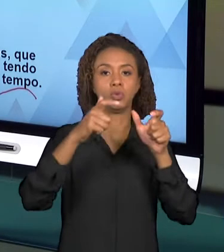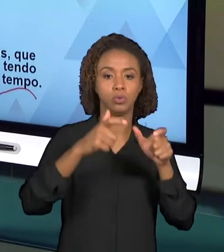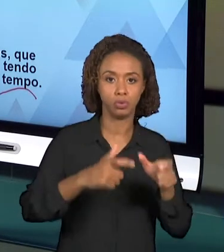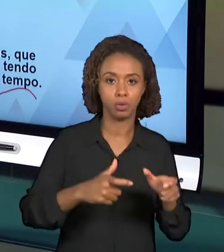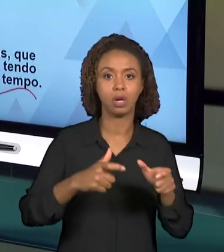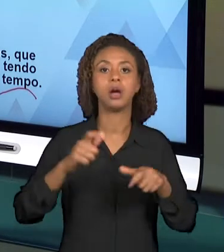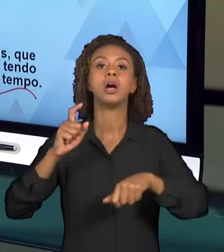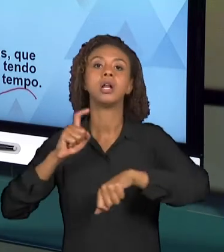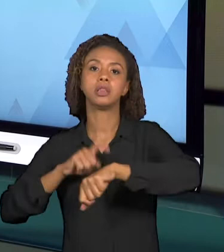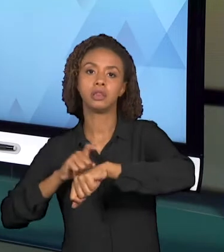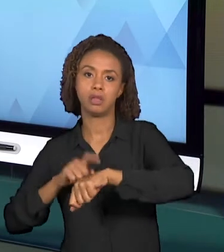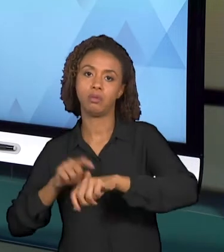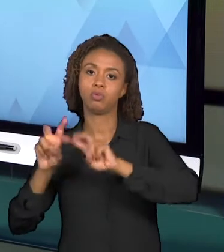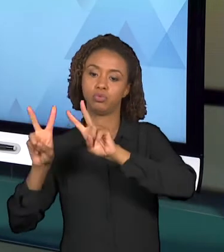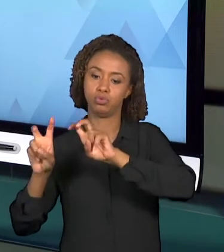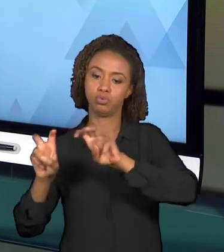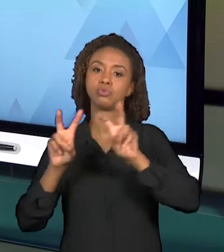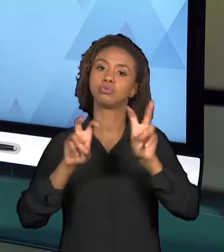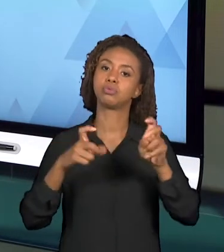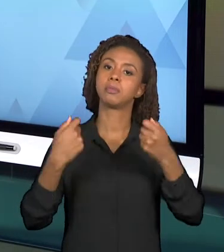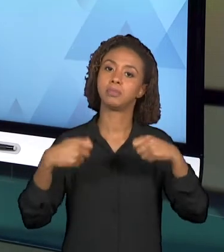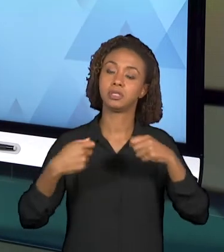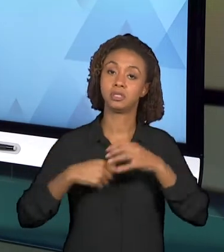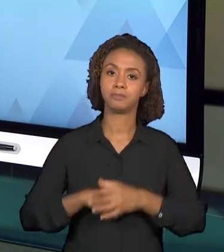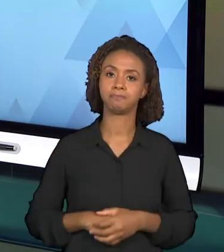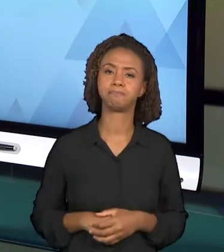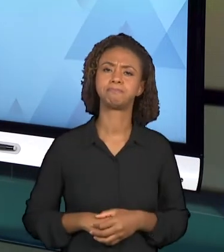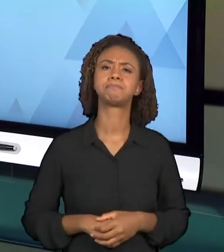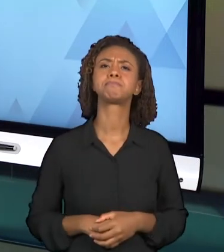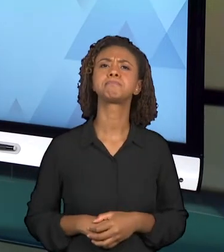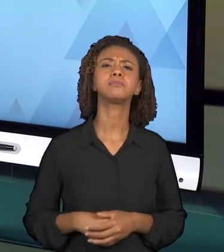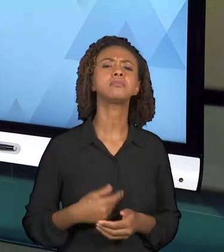QUE CONTRIBUI PARA ORGANIZARMOS O PLANEJAMENTO